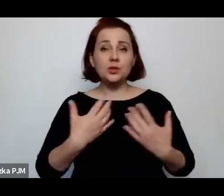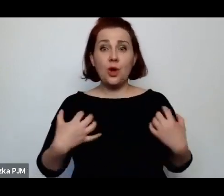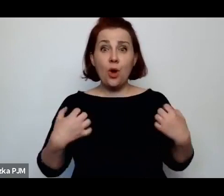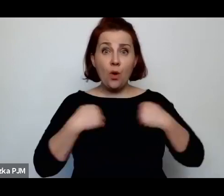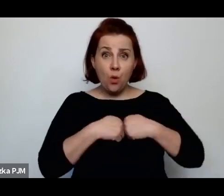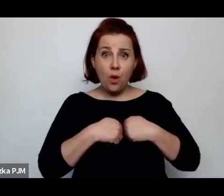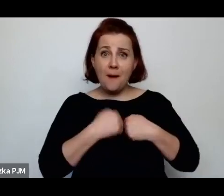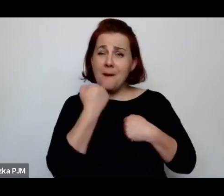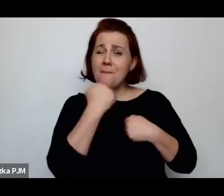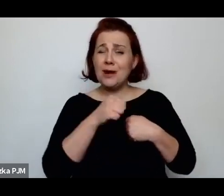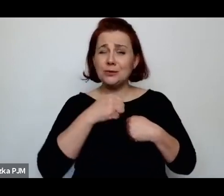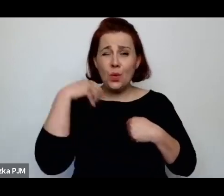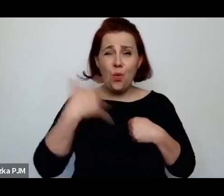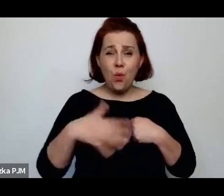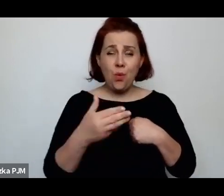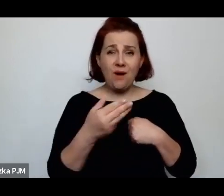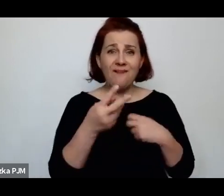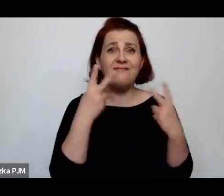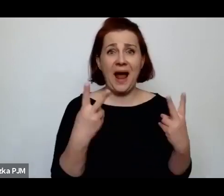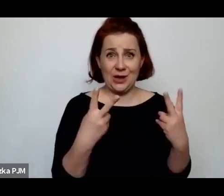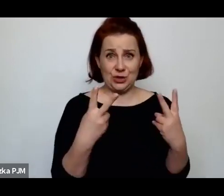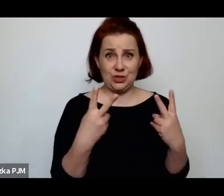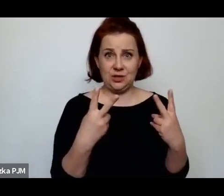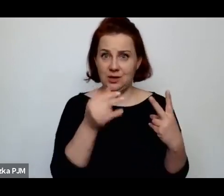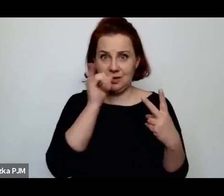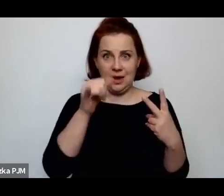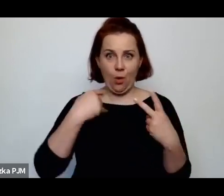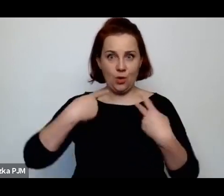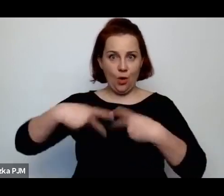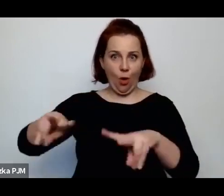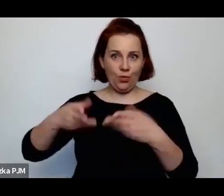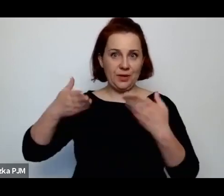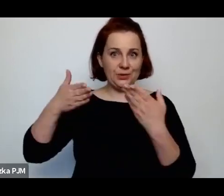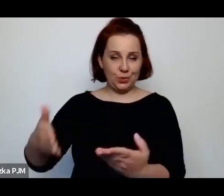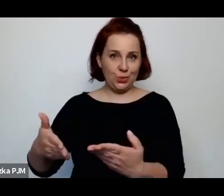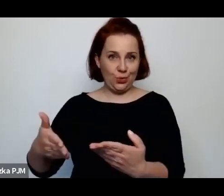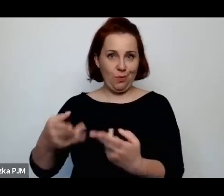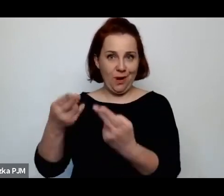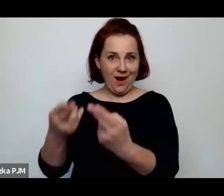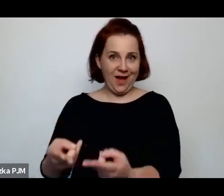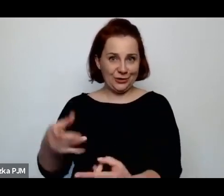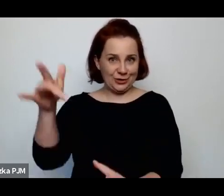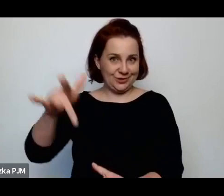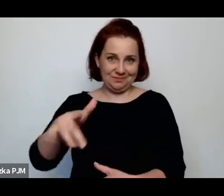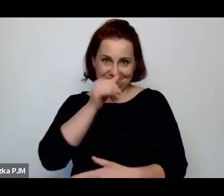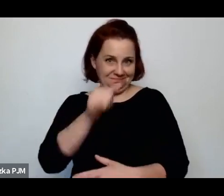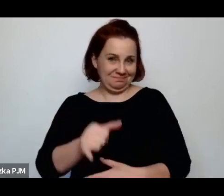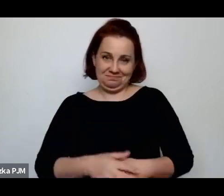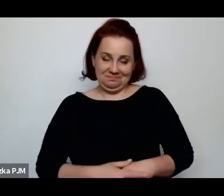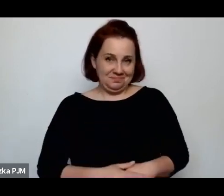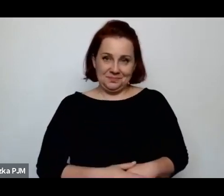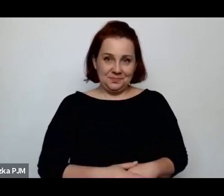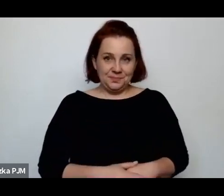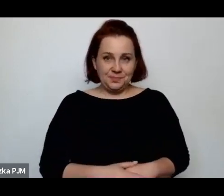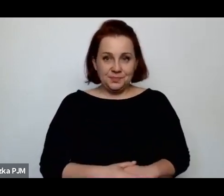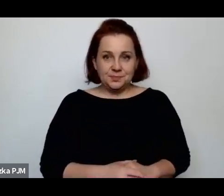żeby zrealizować prośbę zmarłej matki czy babci i myślę, że